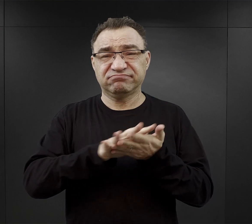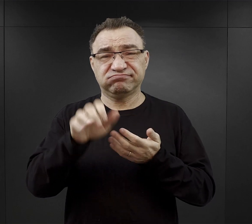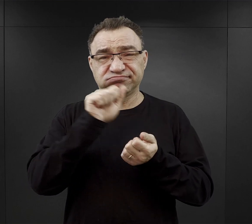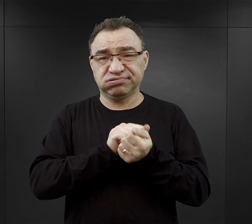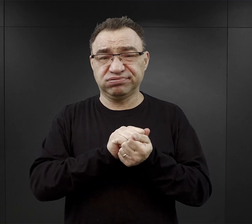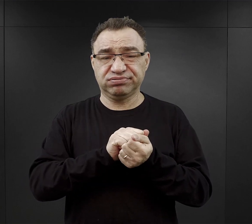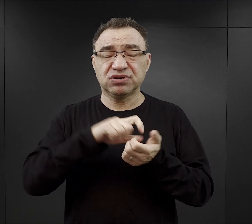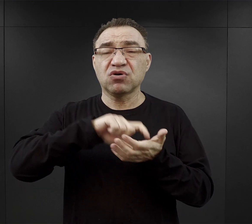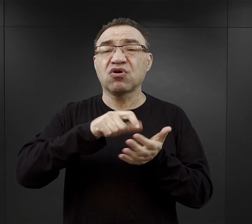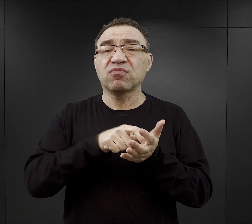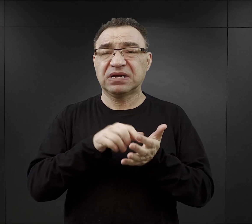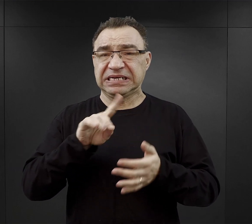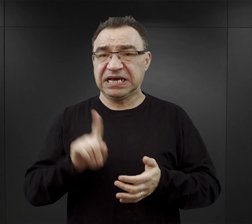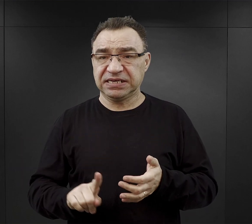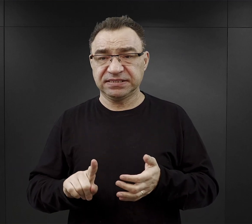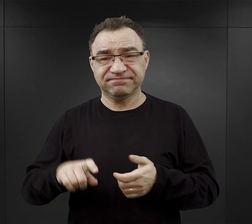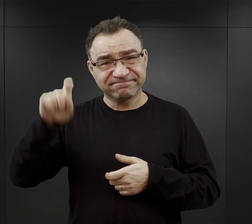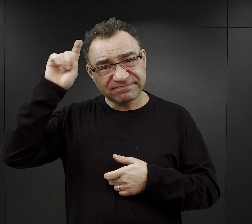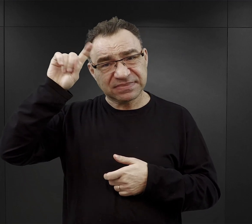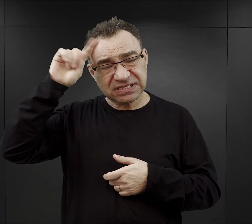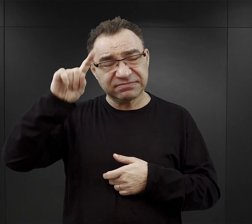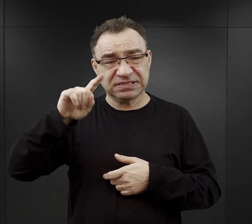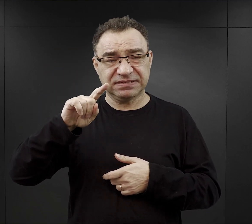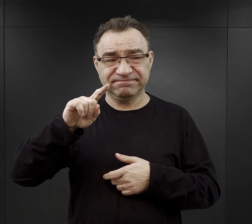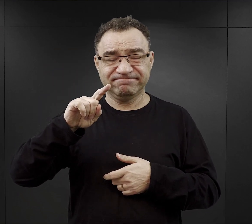Nazistowskie Niemcy prześladowały w nim różne grupy ludzi,